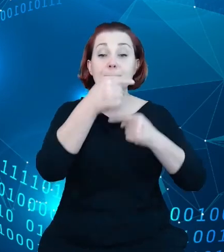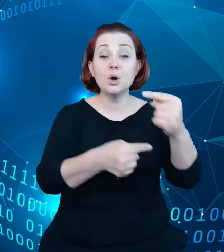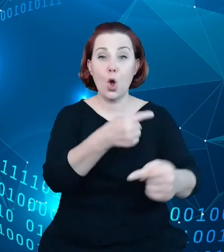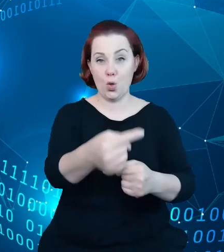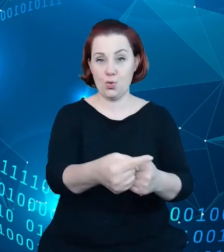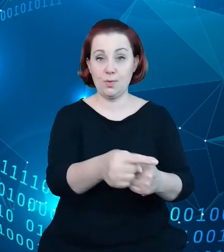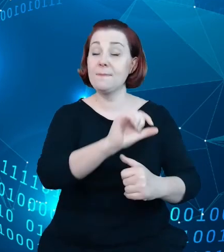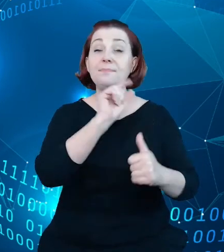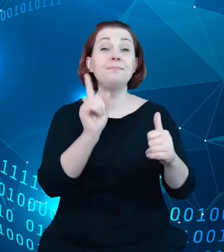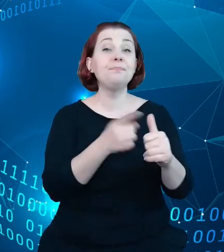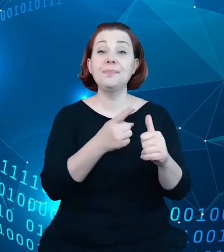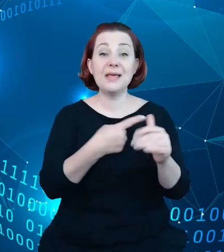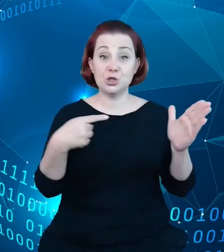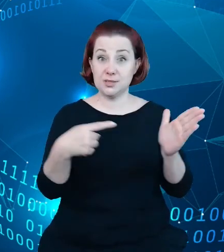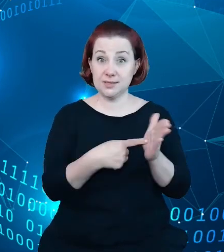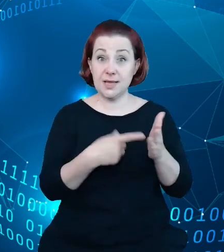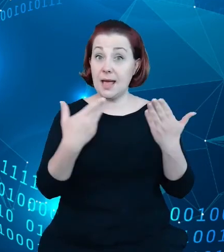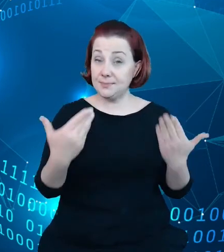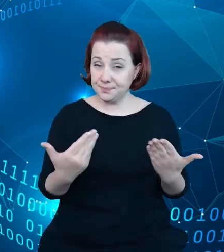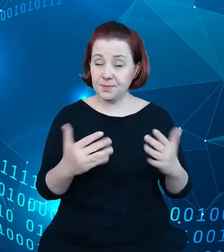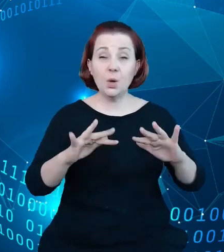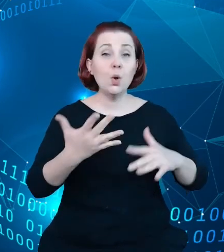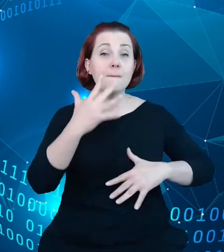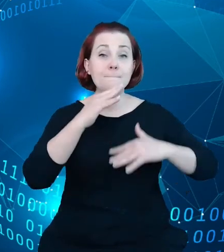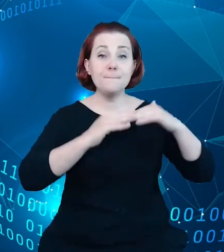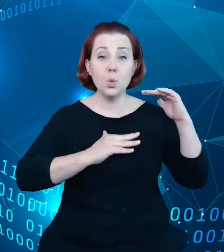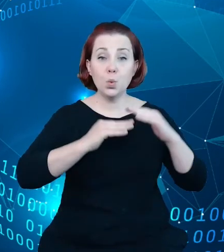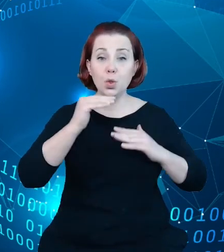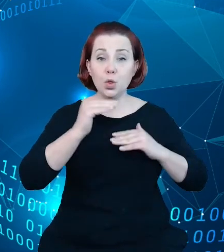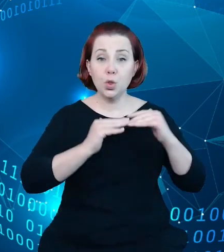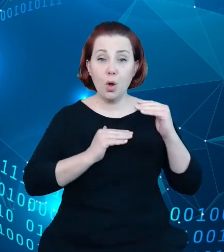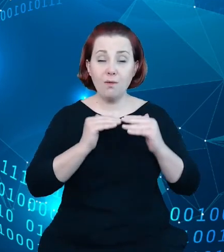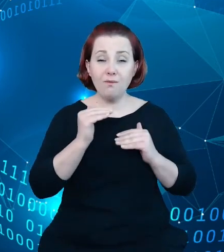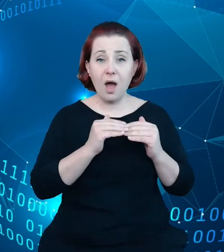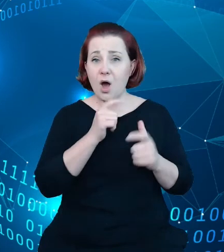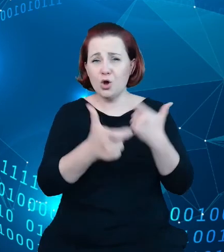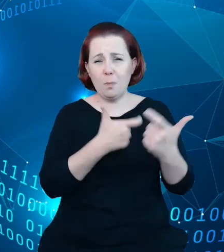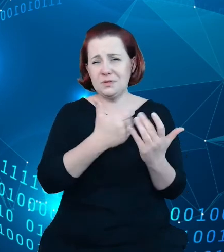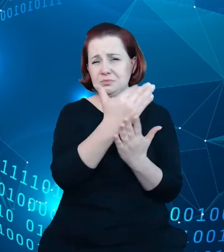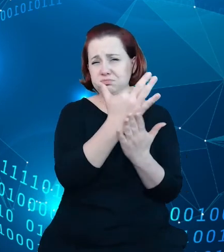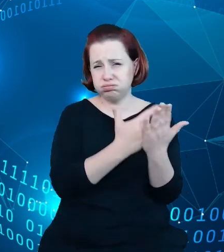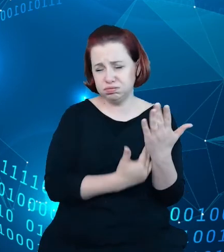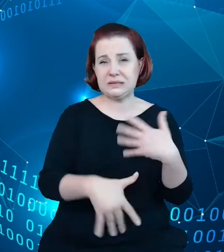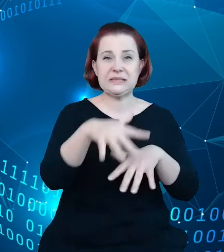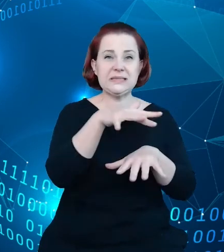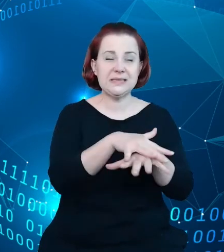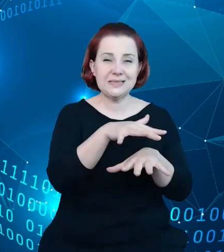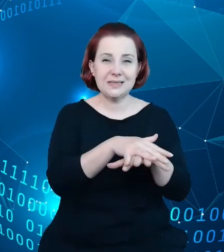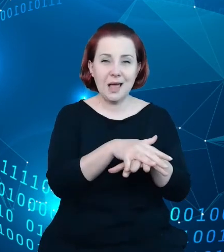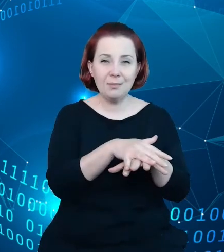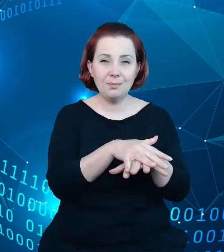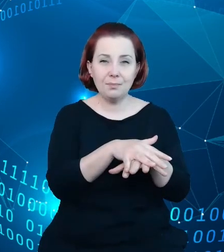takim celem jest budowa systemu, który będzie zmierzał do tego, żeby stworzyć